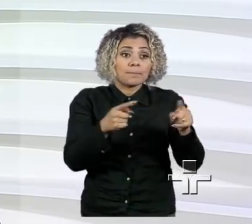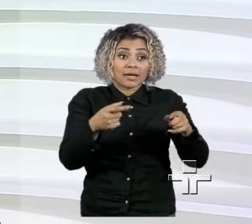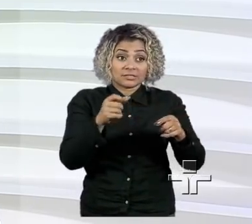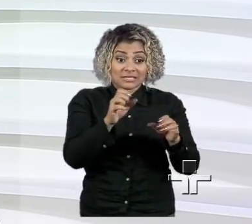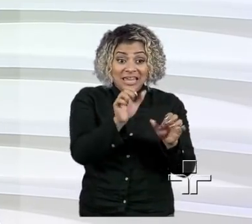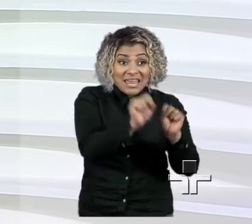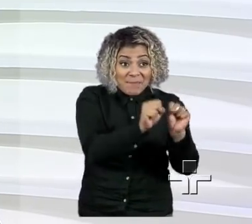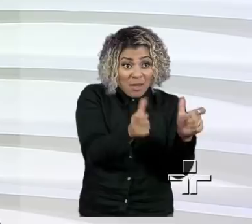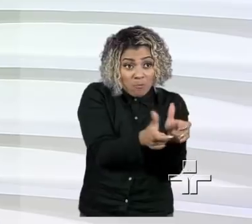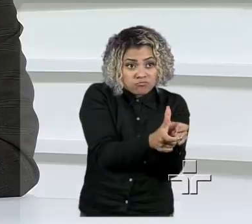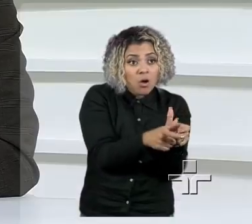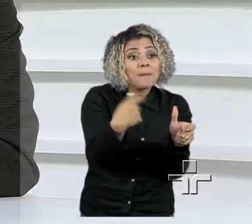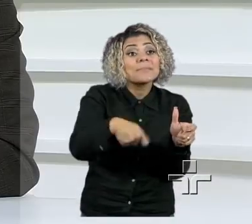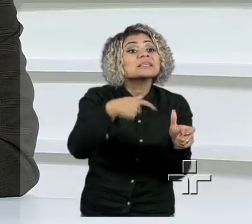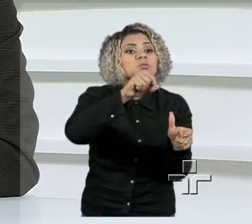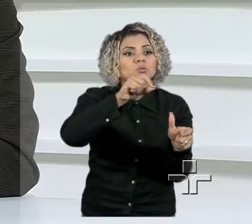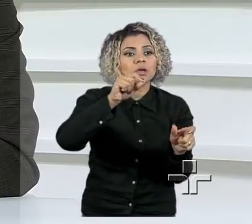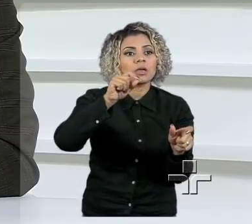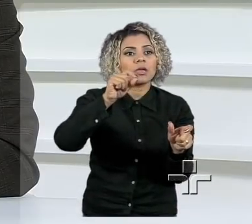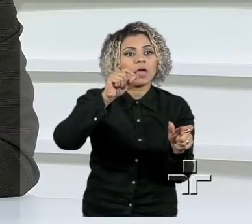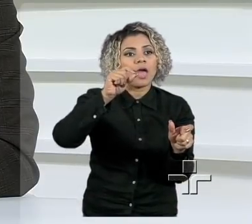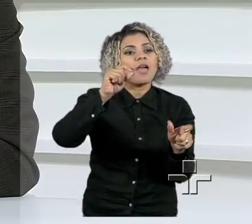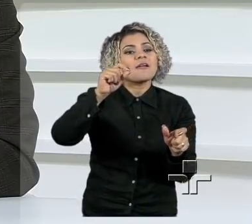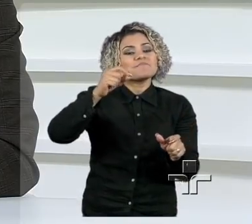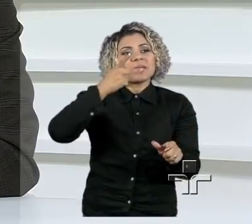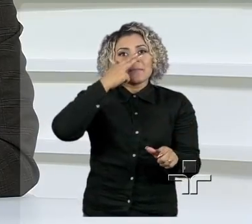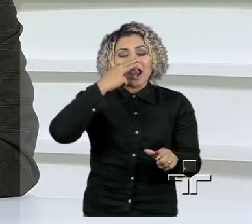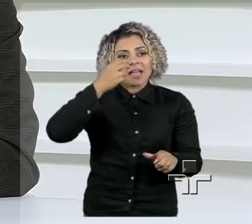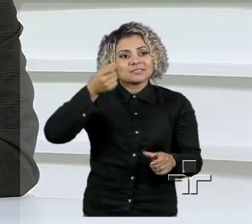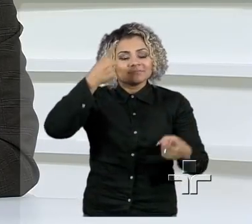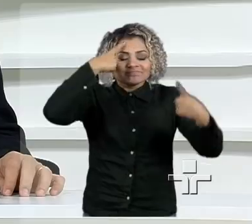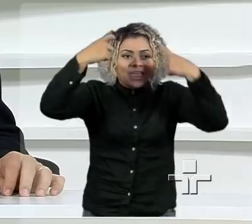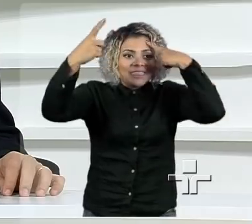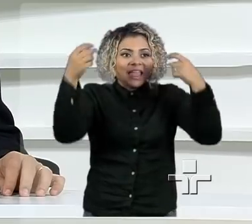é primeiro de inspiração, no que, aliás, eu sou muito grato, viu, Ricardo, pelo convite